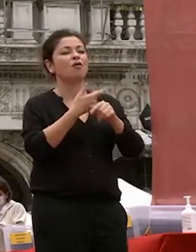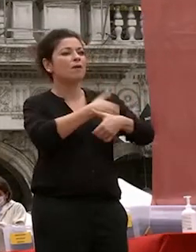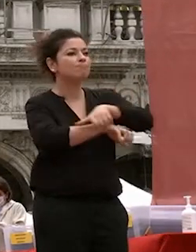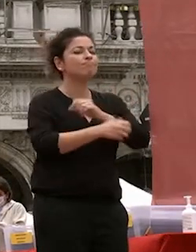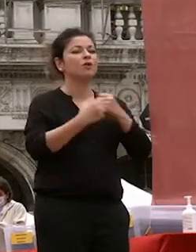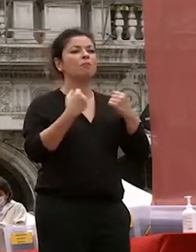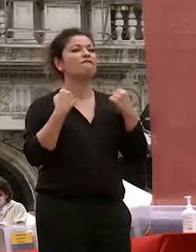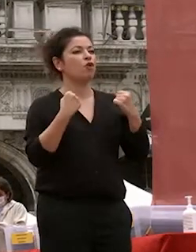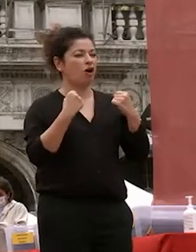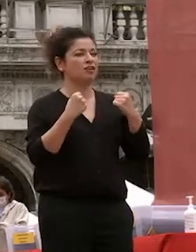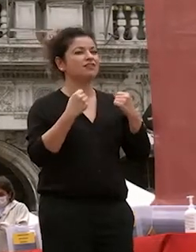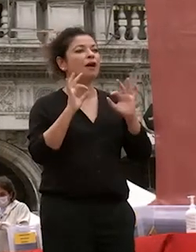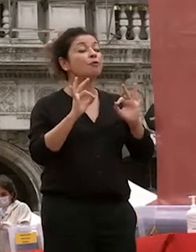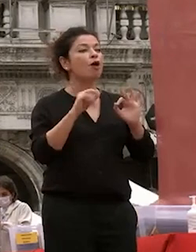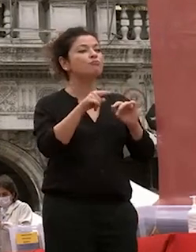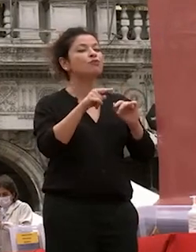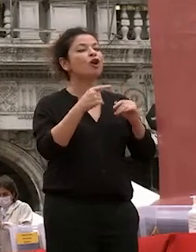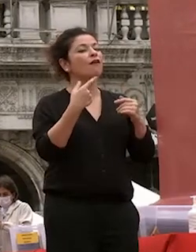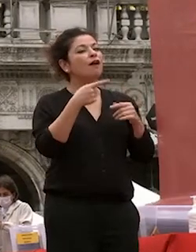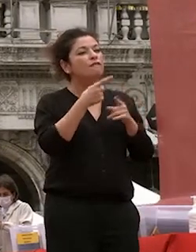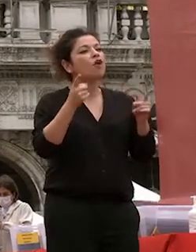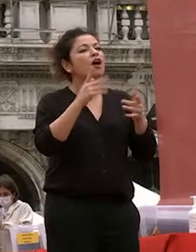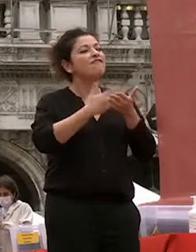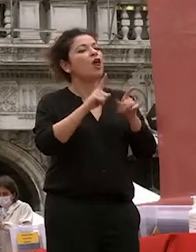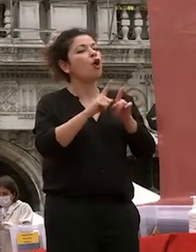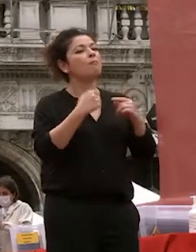l'argento vivo della nostra società e del nostro paese